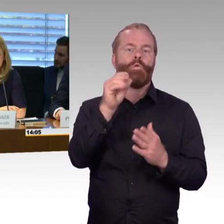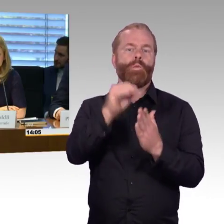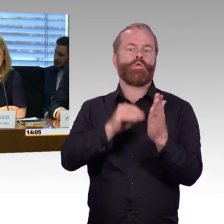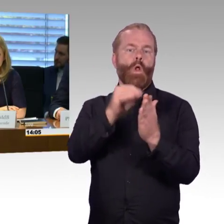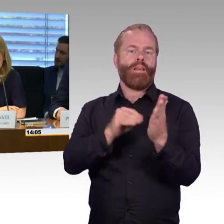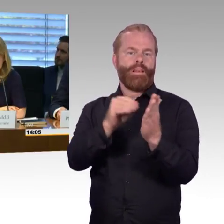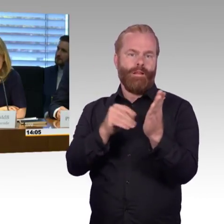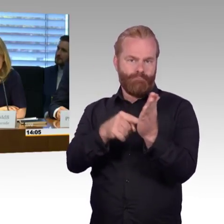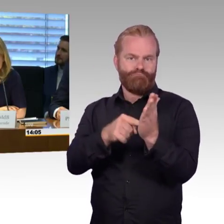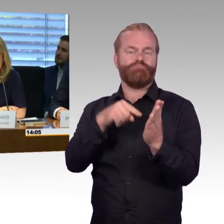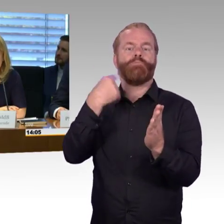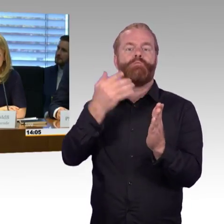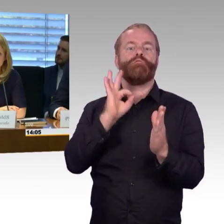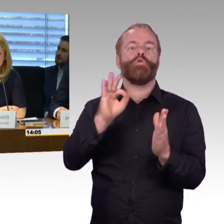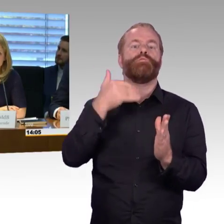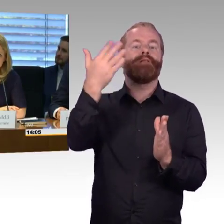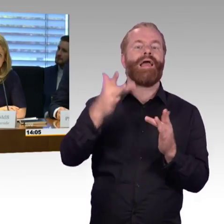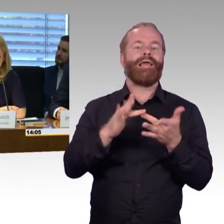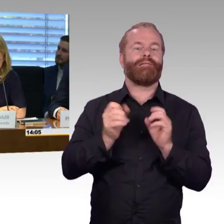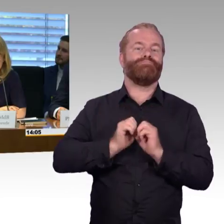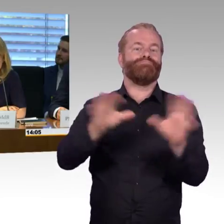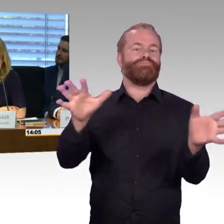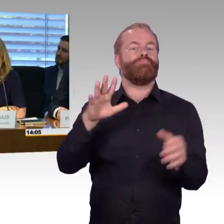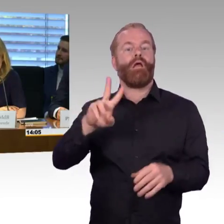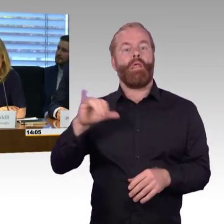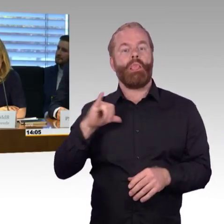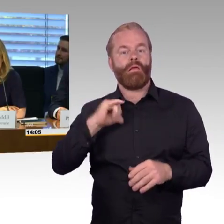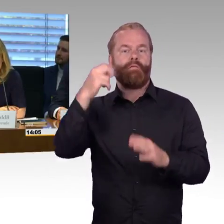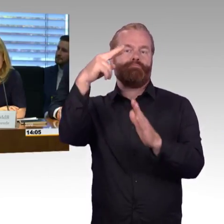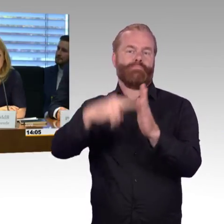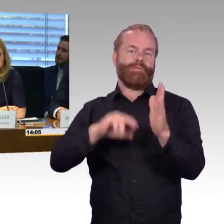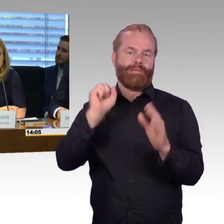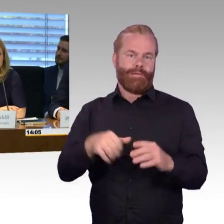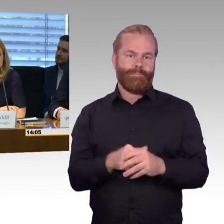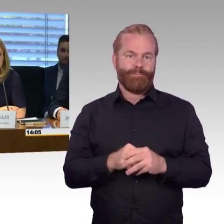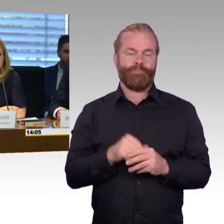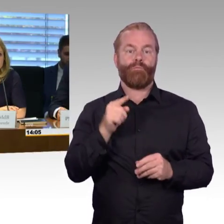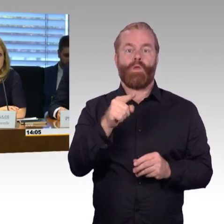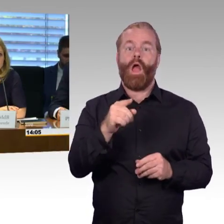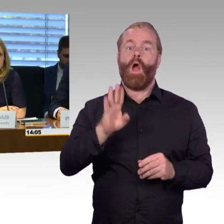im Parlamentsfernsehen übertragen und ist im Internet ebenfalls abrufbar. Wir beginnen nun